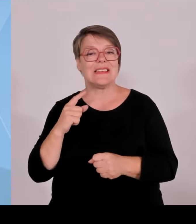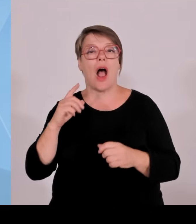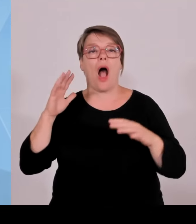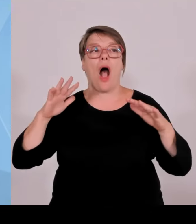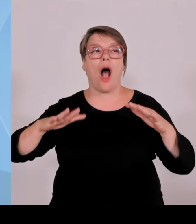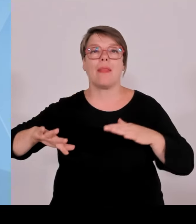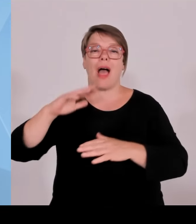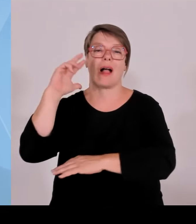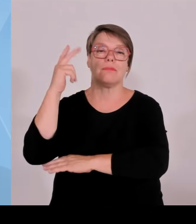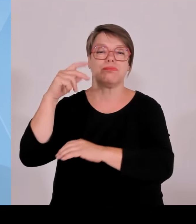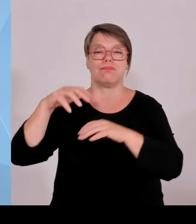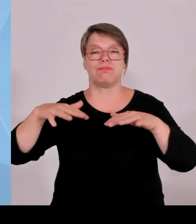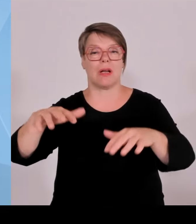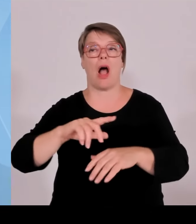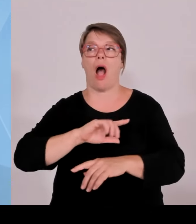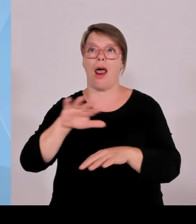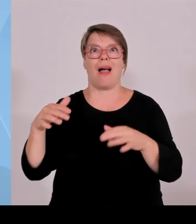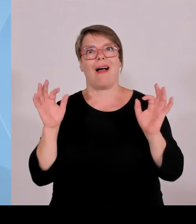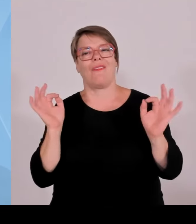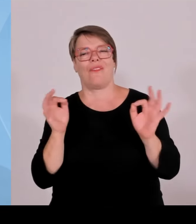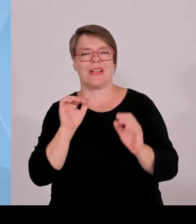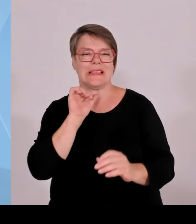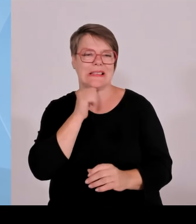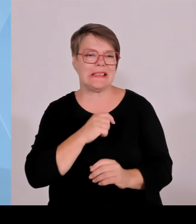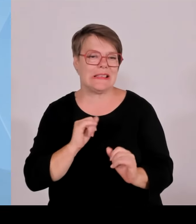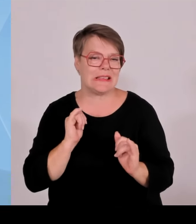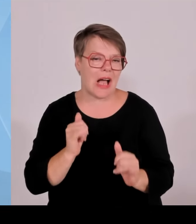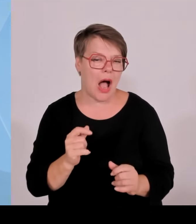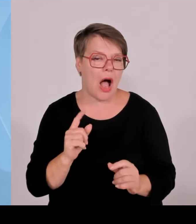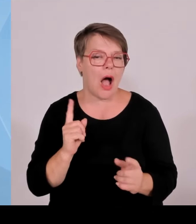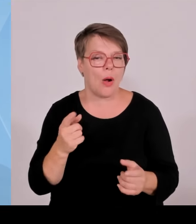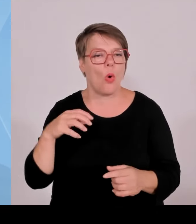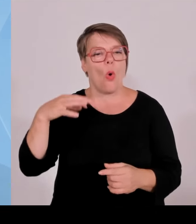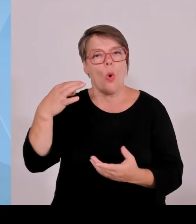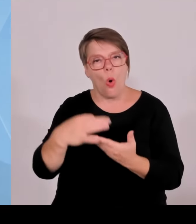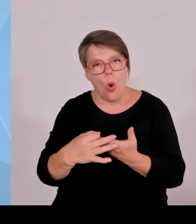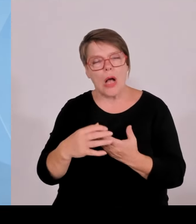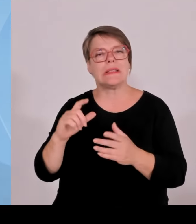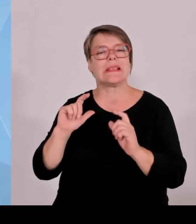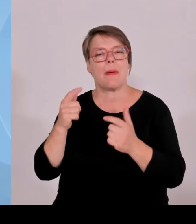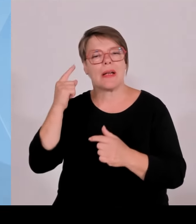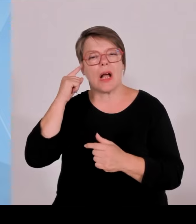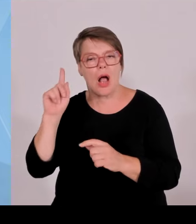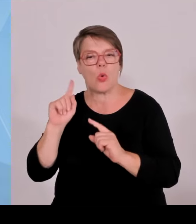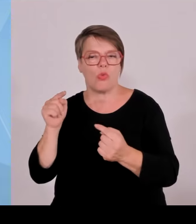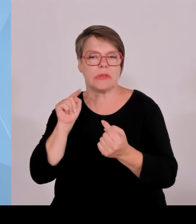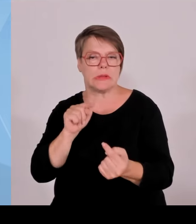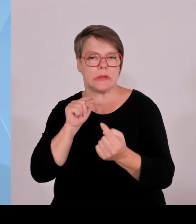Und wir sind mit den Zubauzahlen in Bayern ja innerhalb der Bundesrepublik wirklich mit Abstand Spitze.